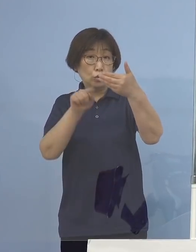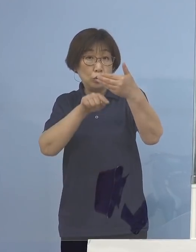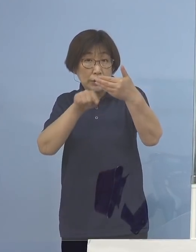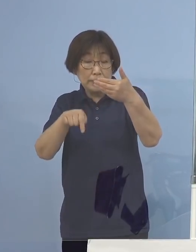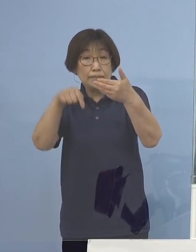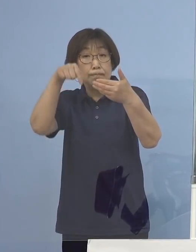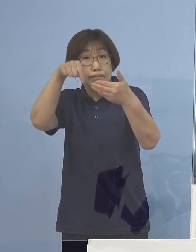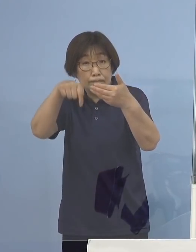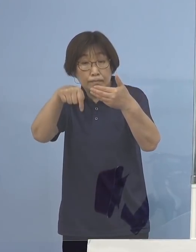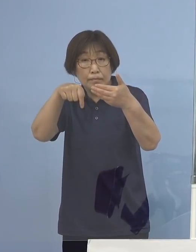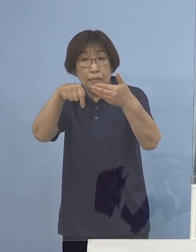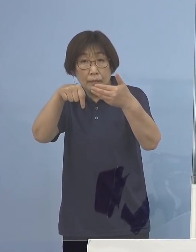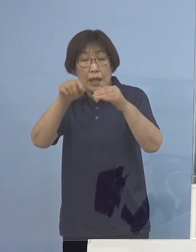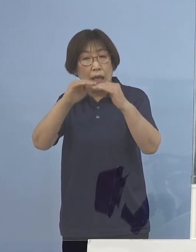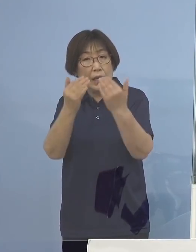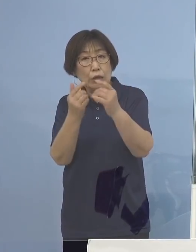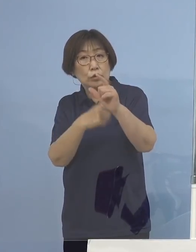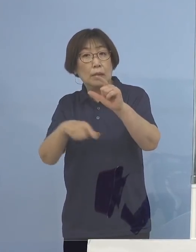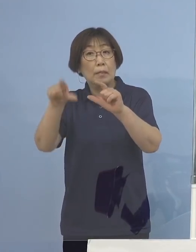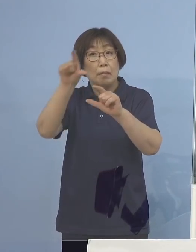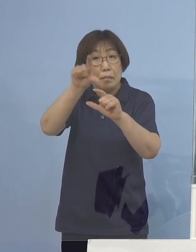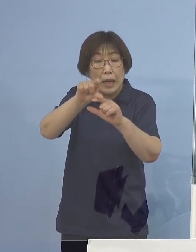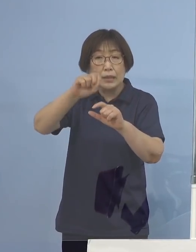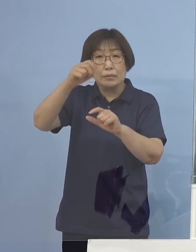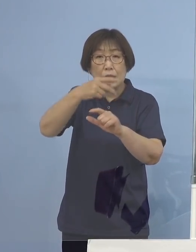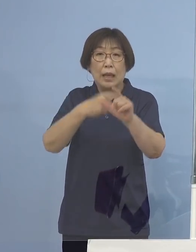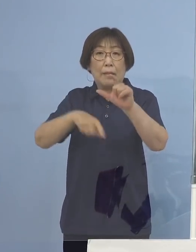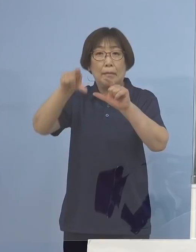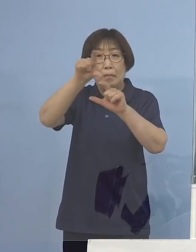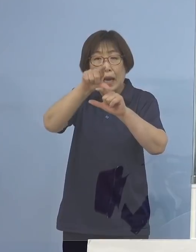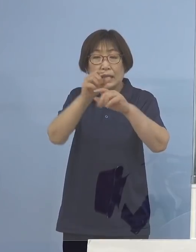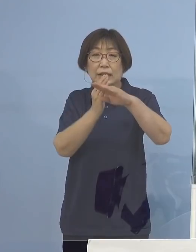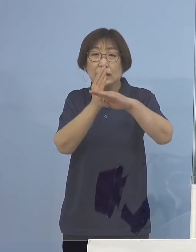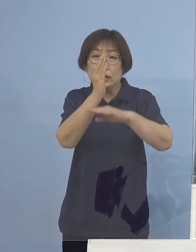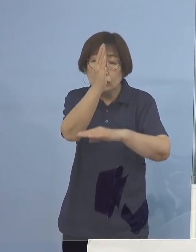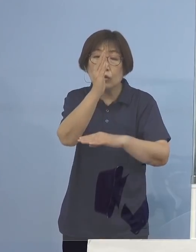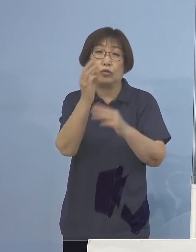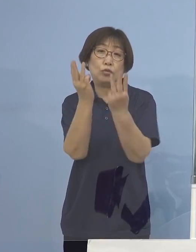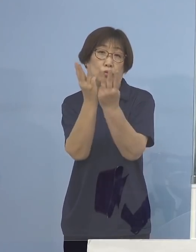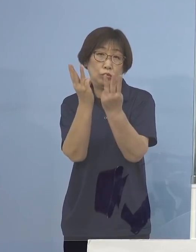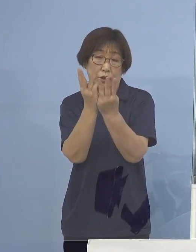約倍あるいは倍以上と いうことになるわけでありまして